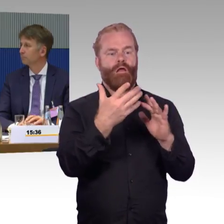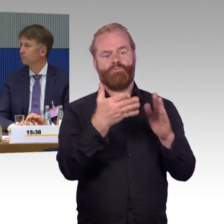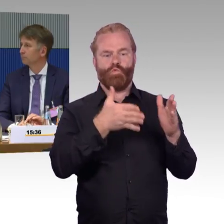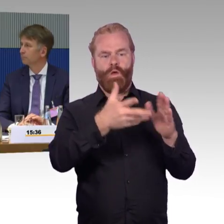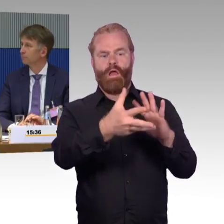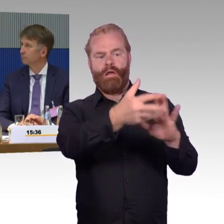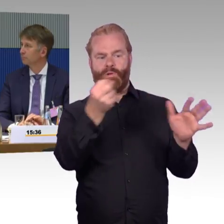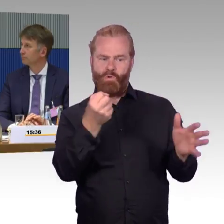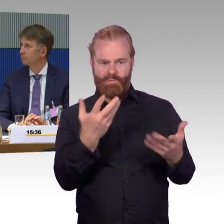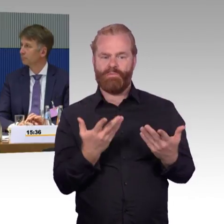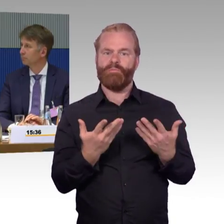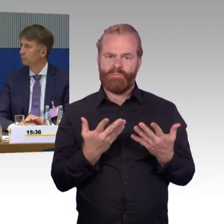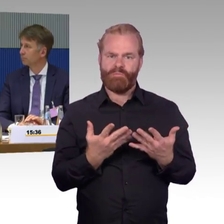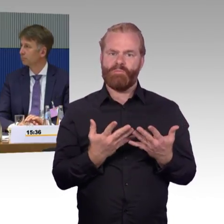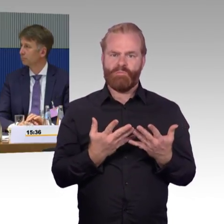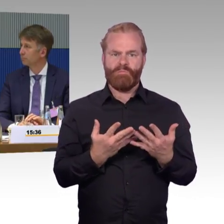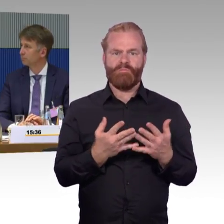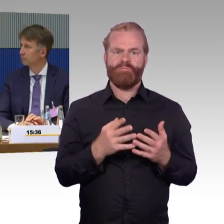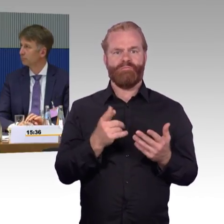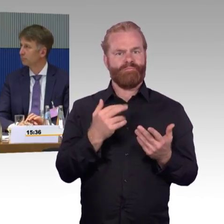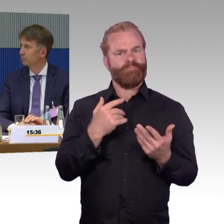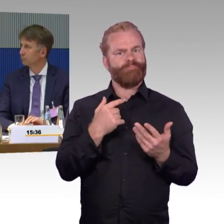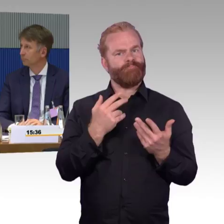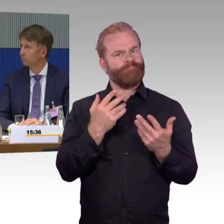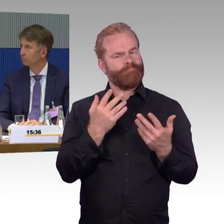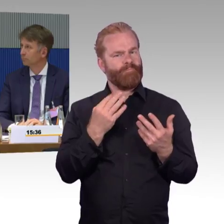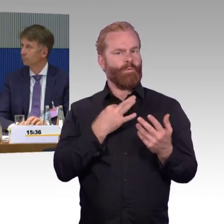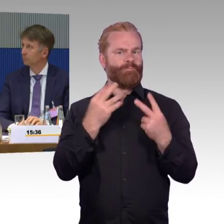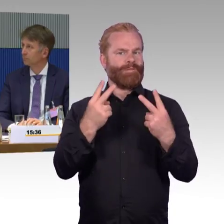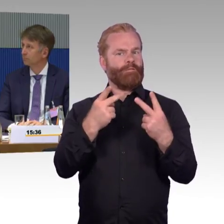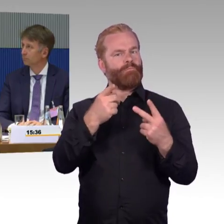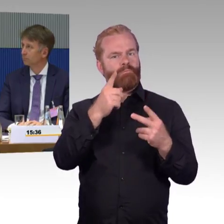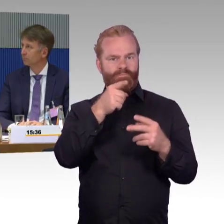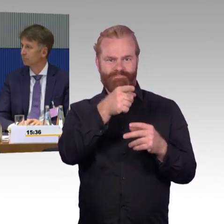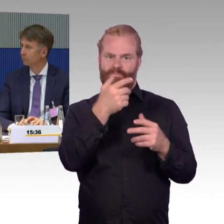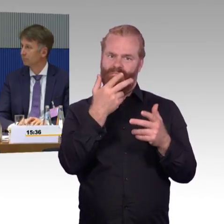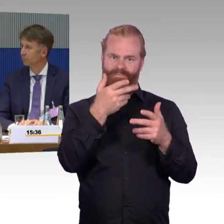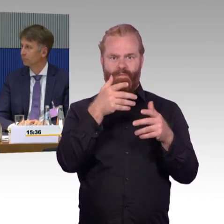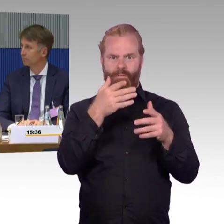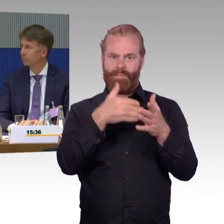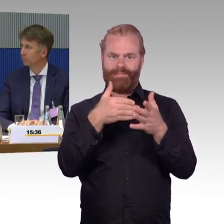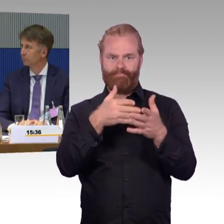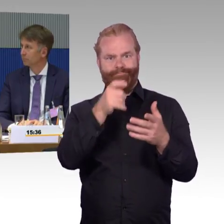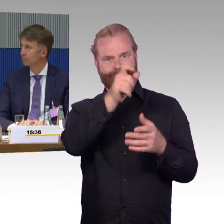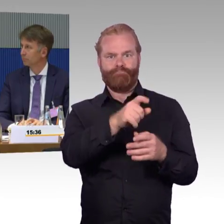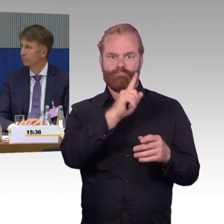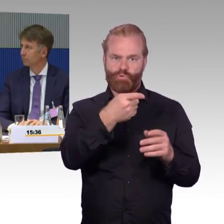eben an einen Bahnsteig kommt und dort ist niemand mehr. und er natürlich überlegen muss, gibt es Reisende,